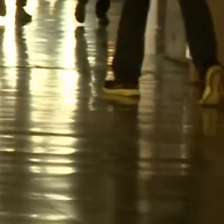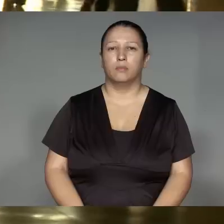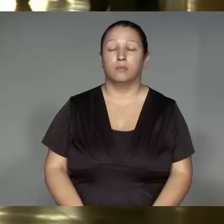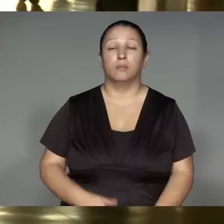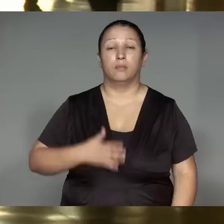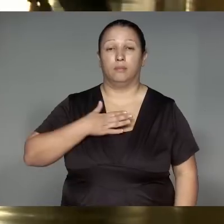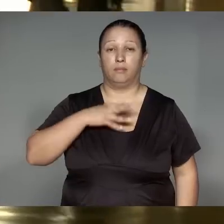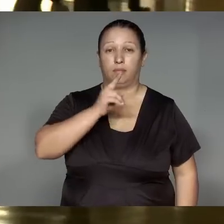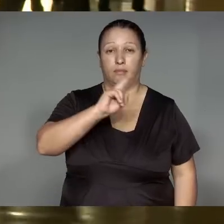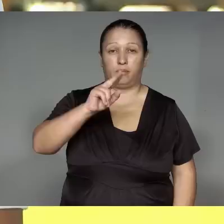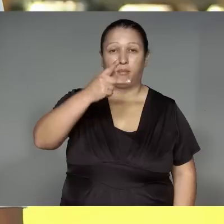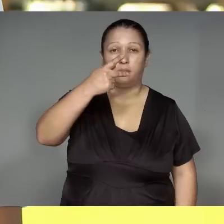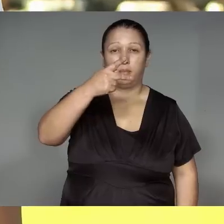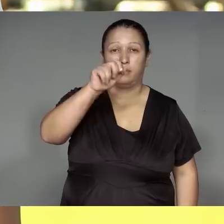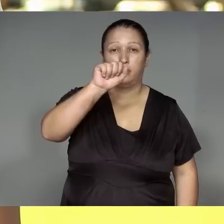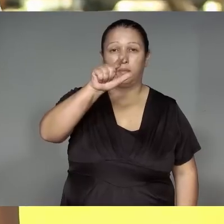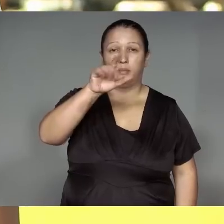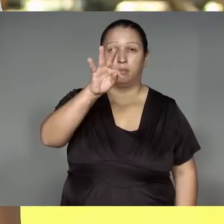Jerera ’ang Páltua Kamaiurá